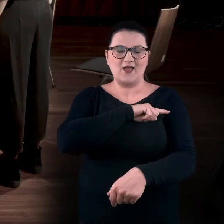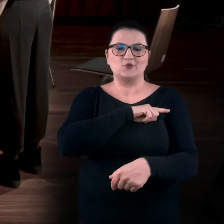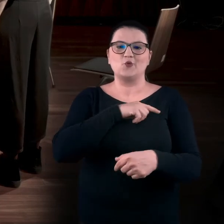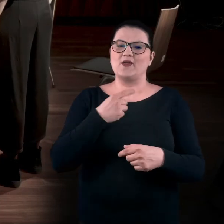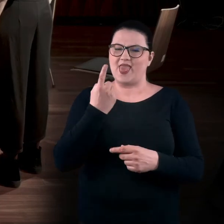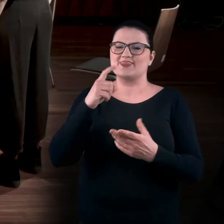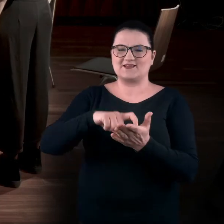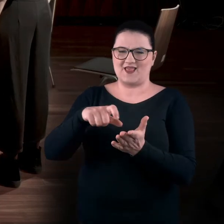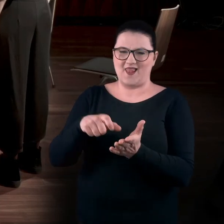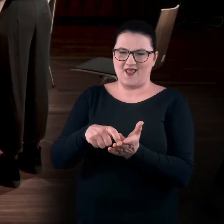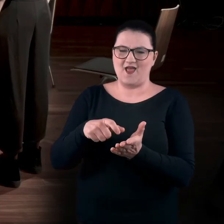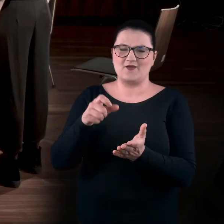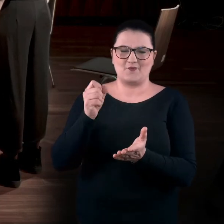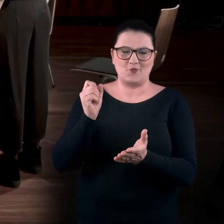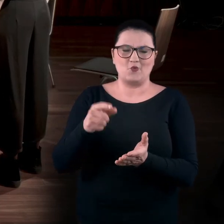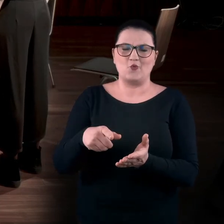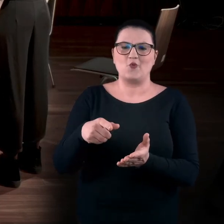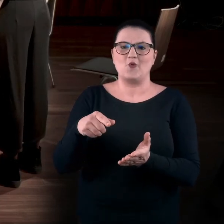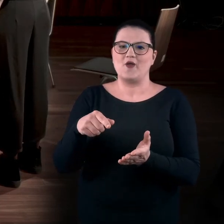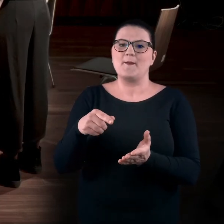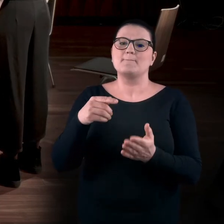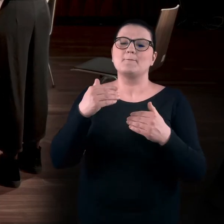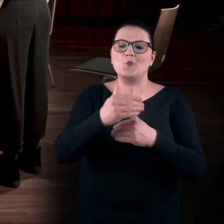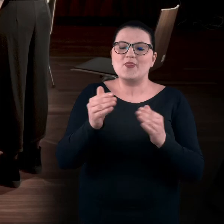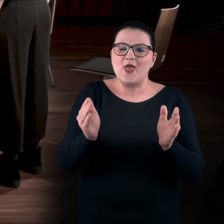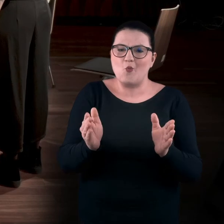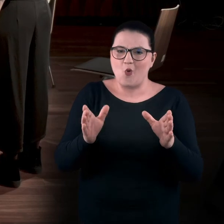W jednej z sal jest takie pudełeczko,